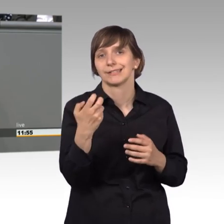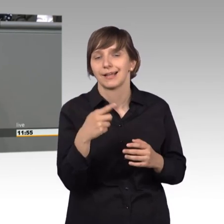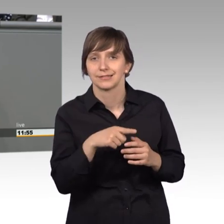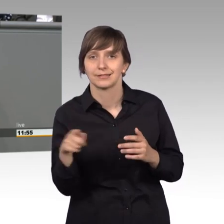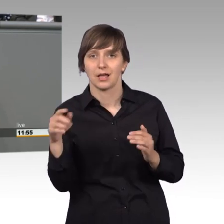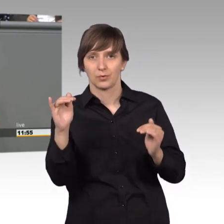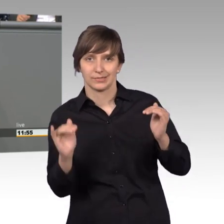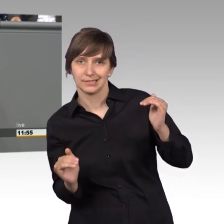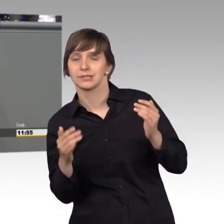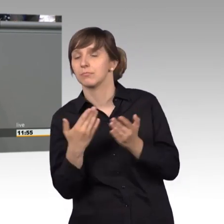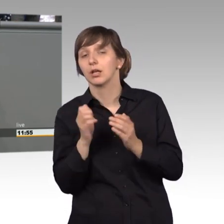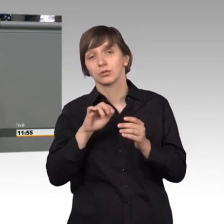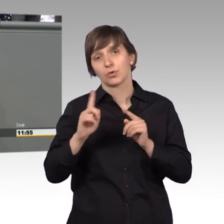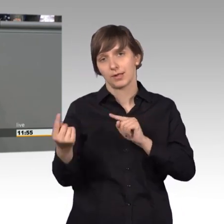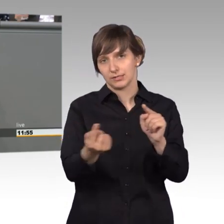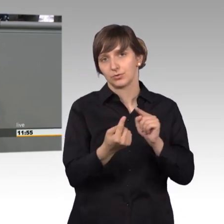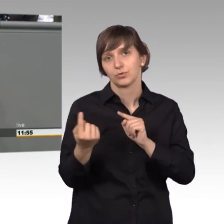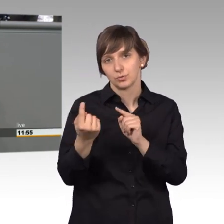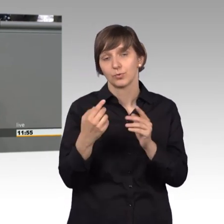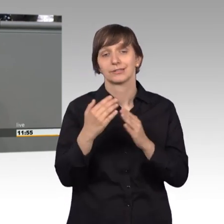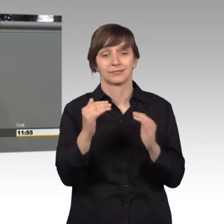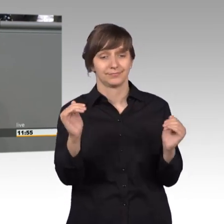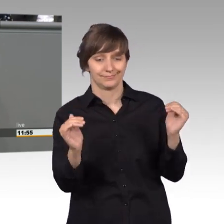einmal darüber reden. Das würde dazu führen, dass wir öffentlich